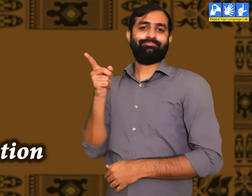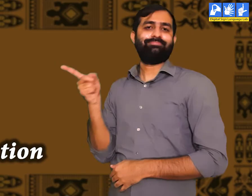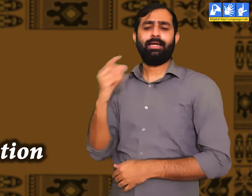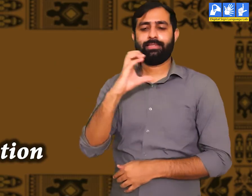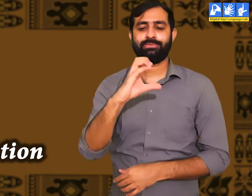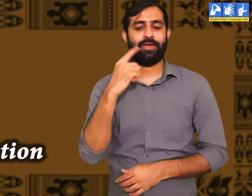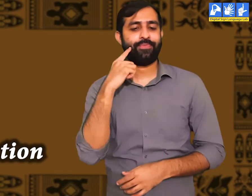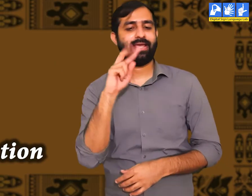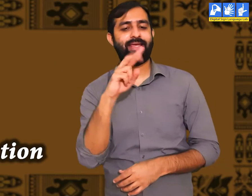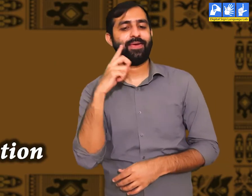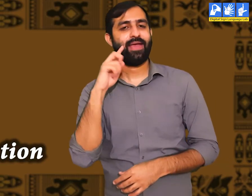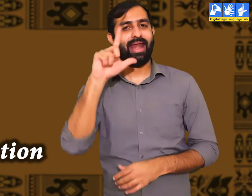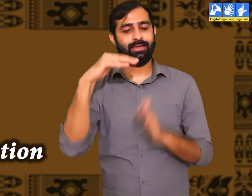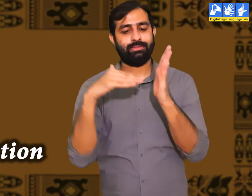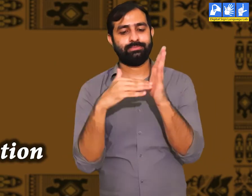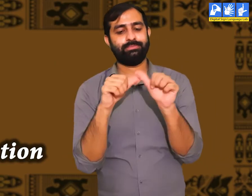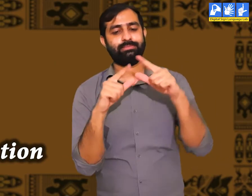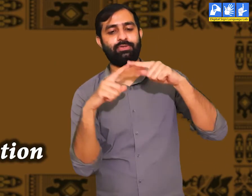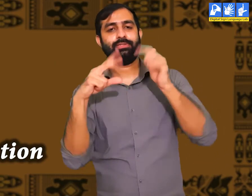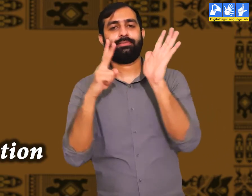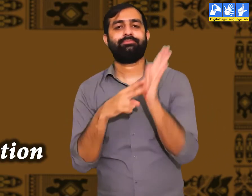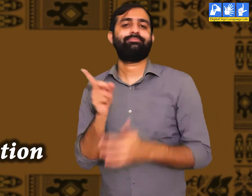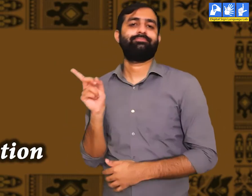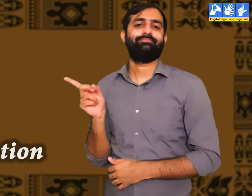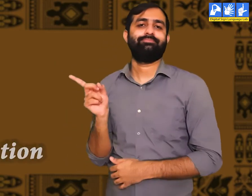इसे हम सभ्यता कहतें हैं।